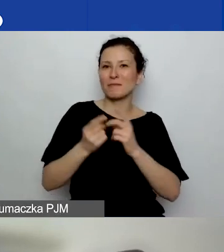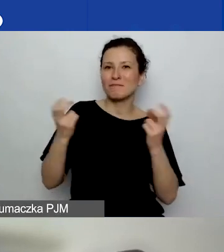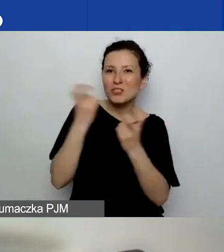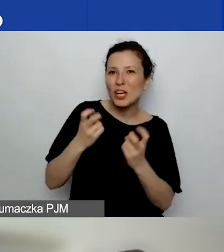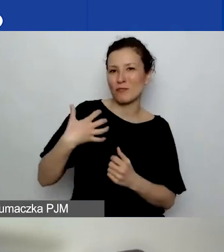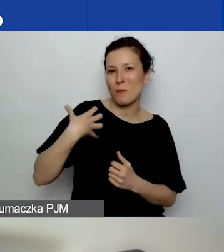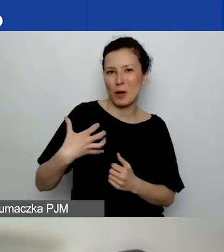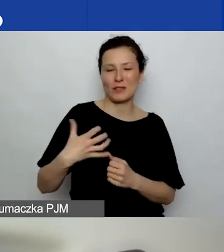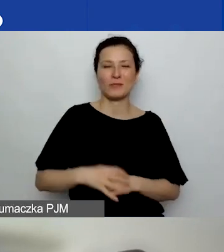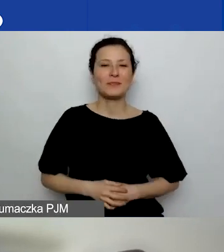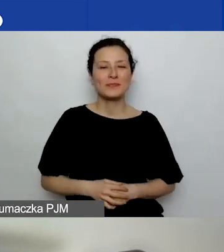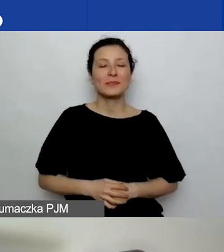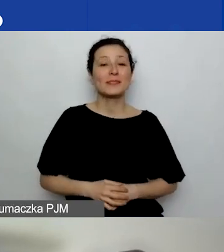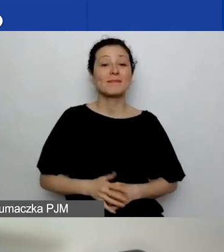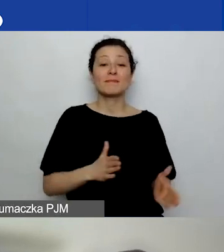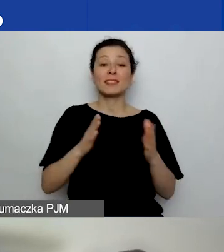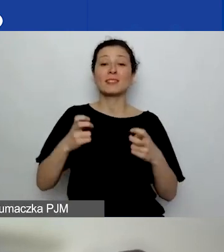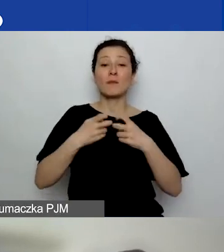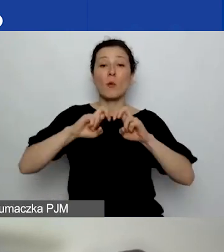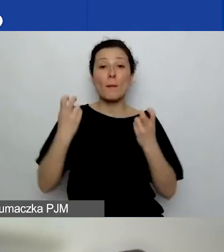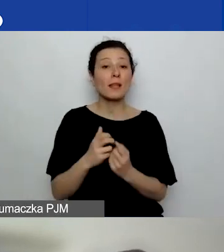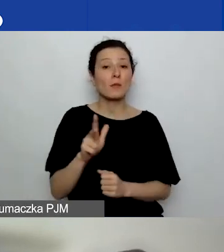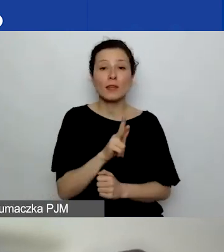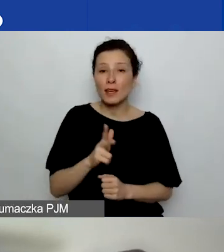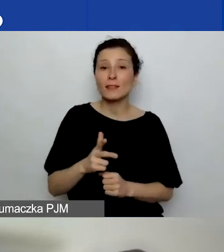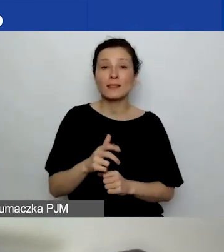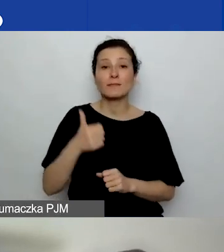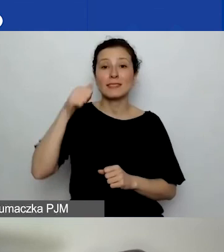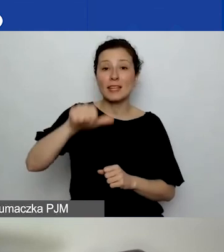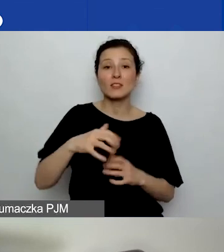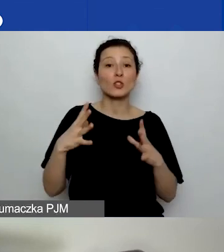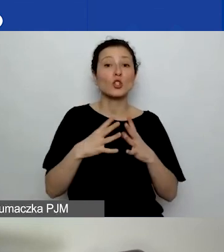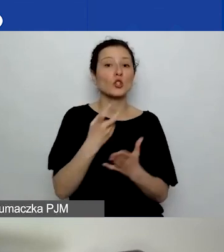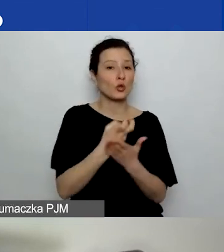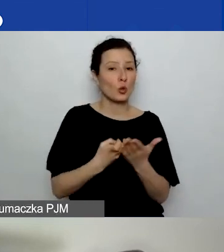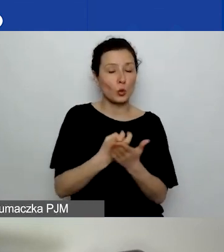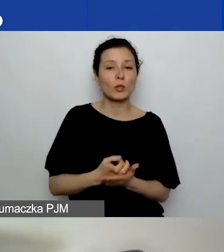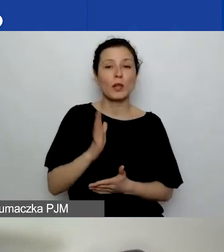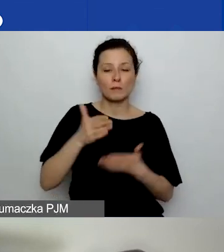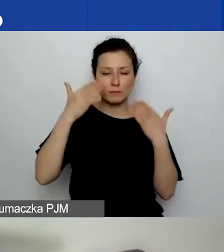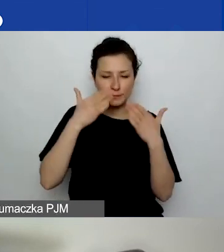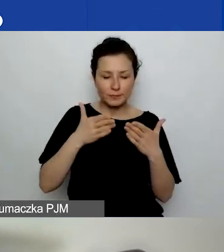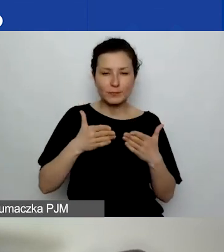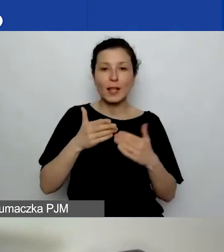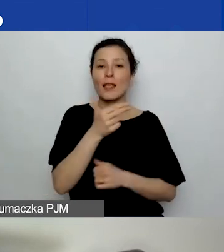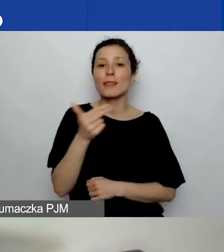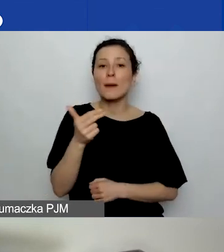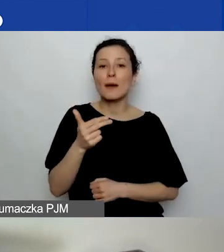Następne webinarium odbędzie się za tydzień, 10 lutego. Będzie poświęcone tematowi trwałości